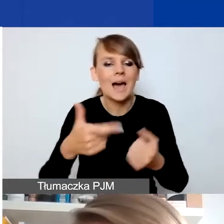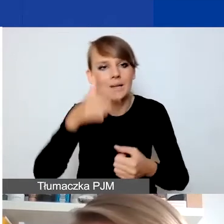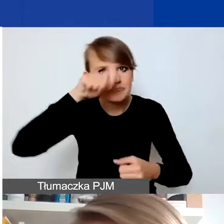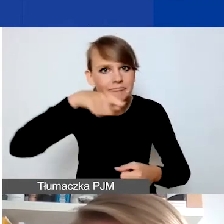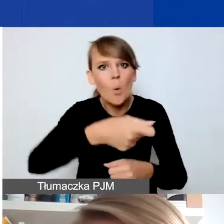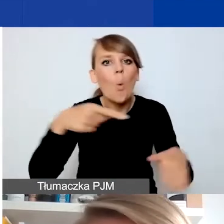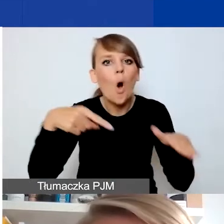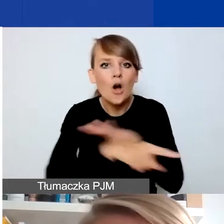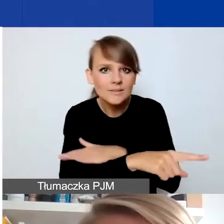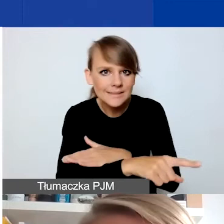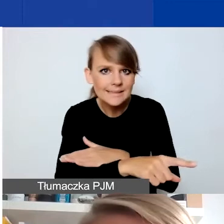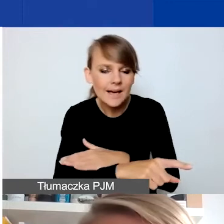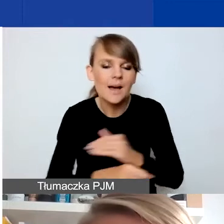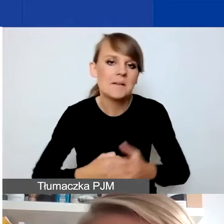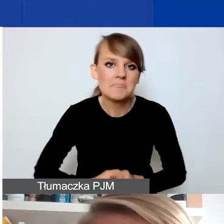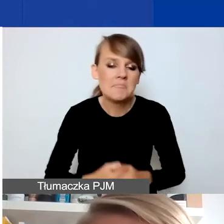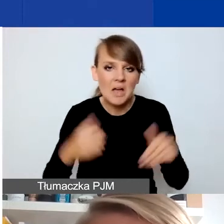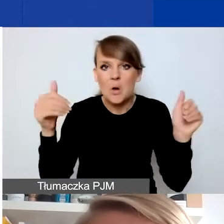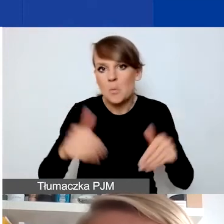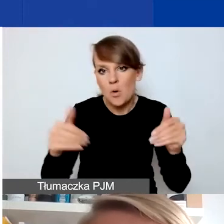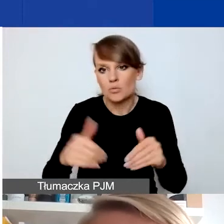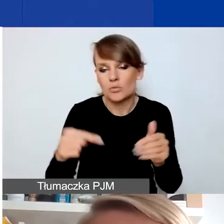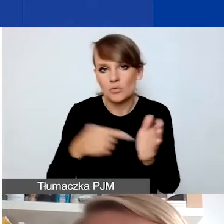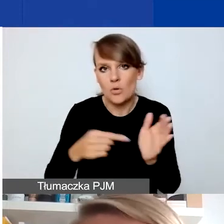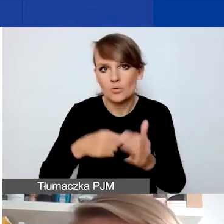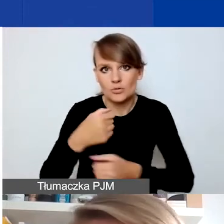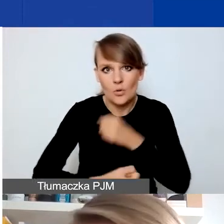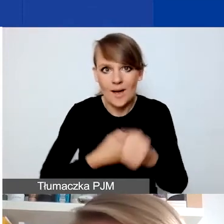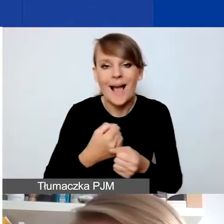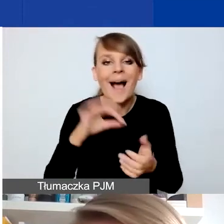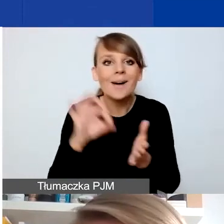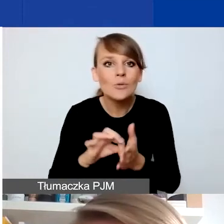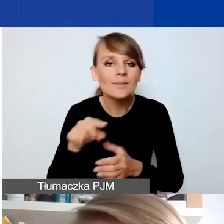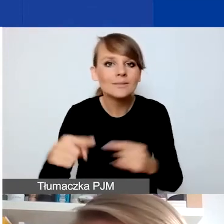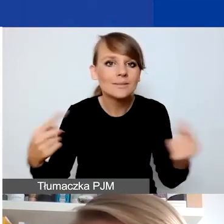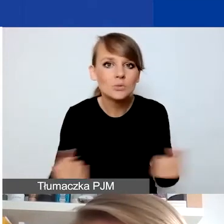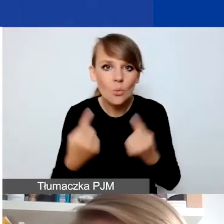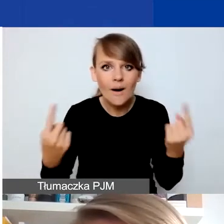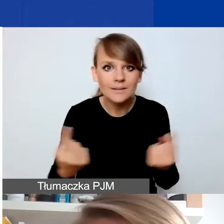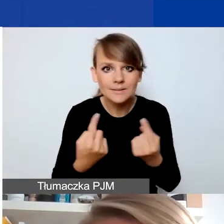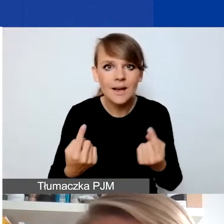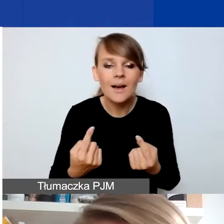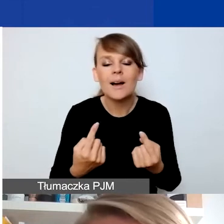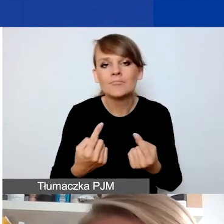mogą być np. takim typem działań. To jest akurat też sytuacja kryzysowa